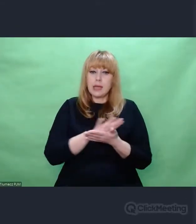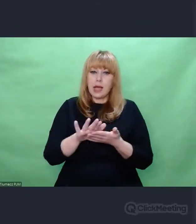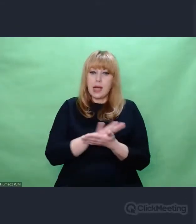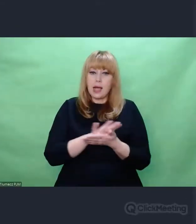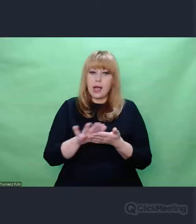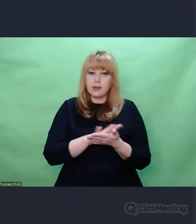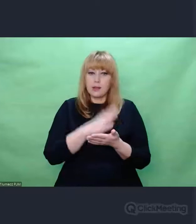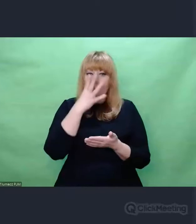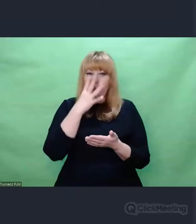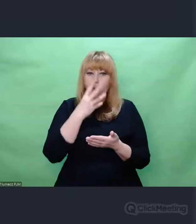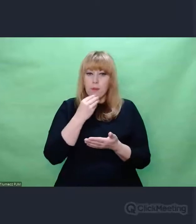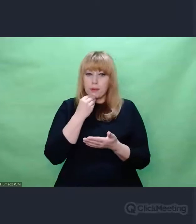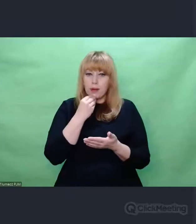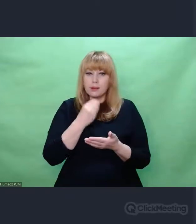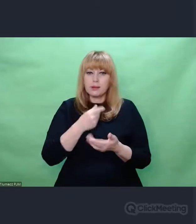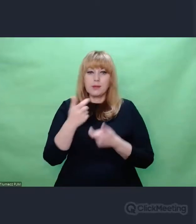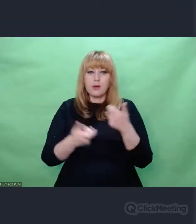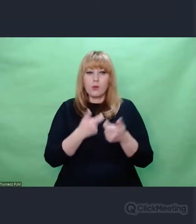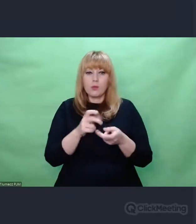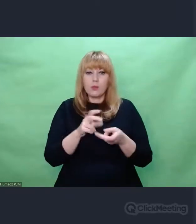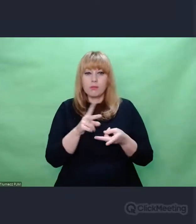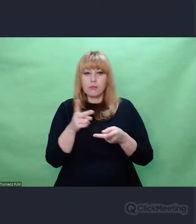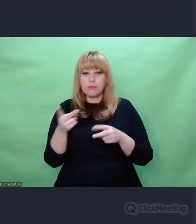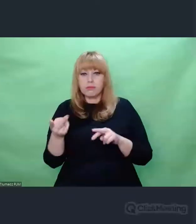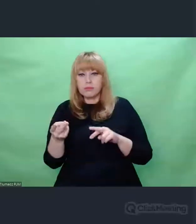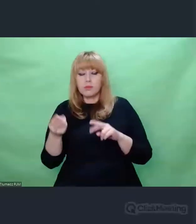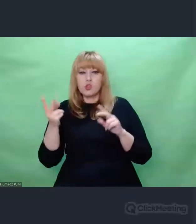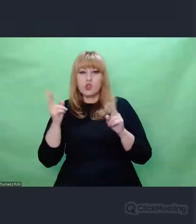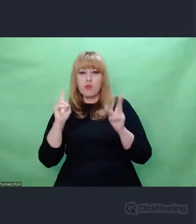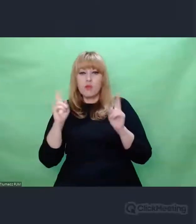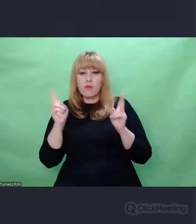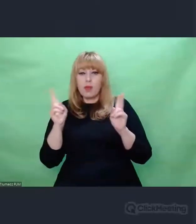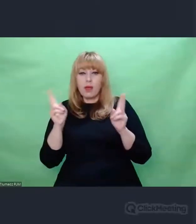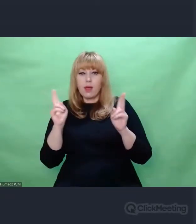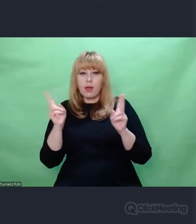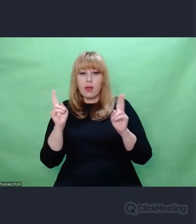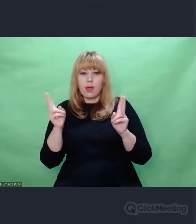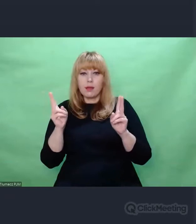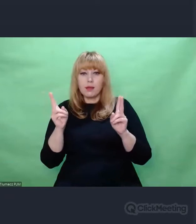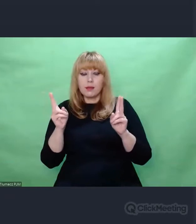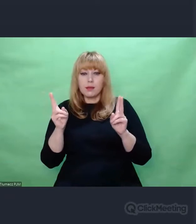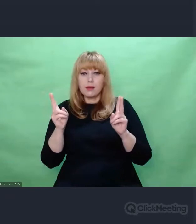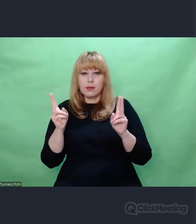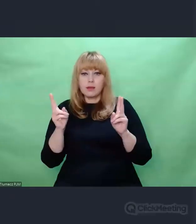za pomocą enkoderów, które do tego służą. Z tego powstał kompletnie nieczytelny szum